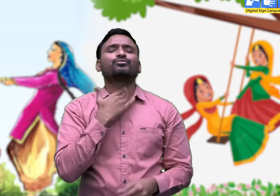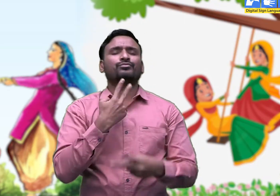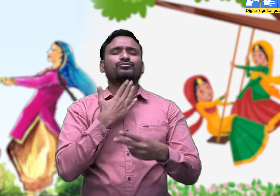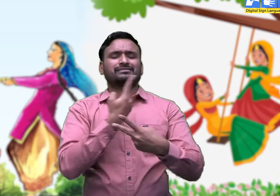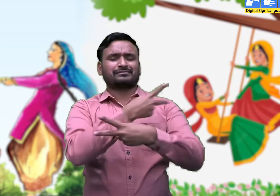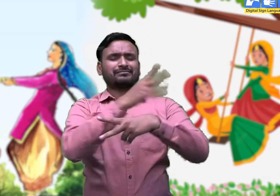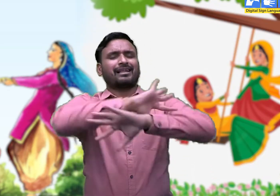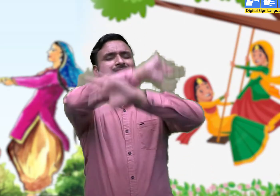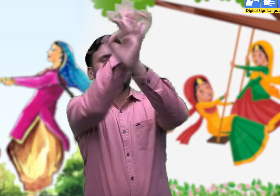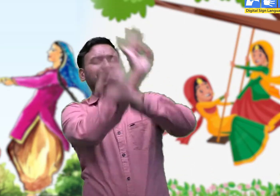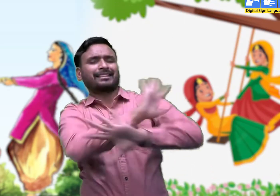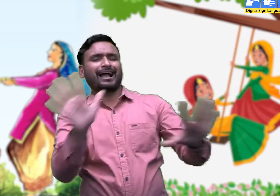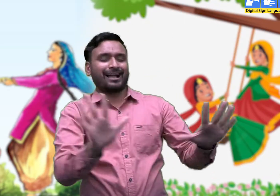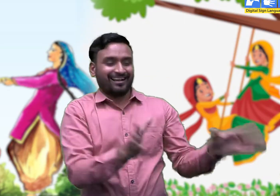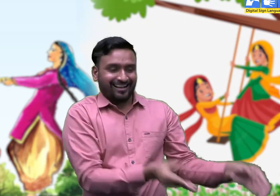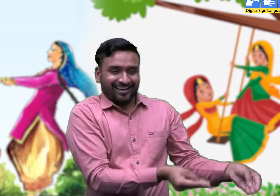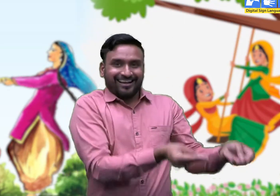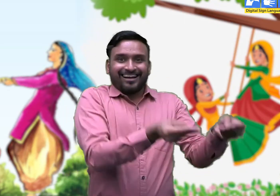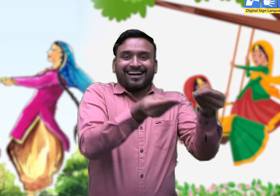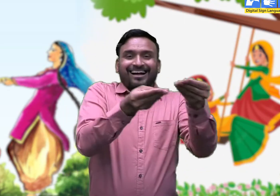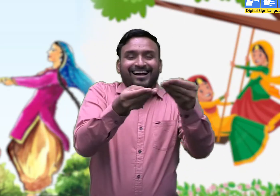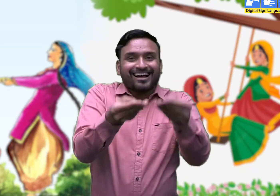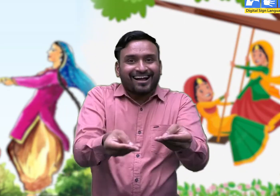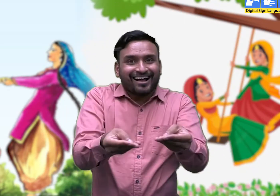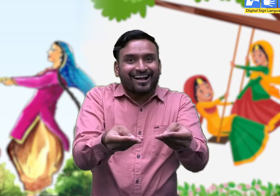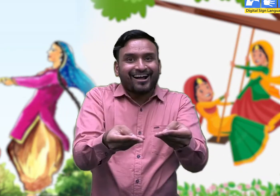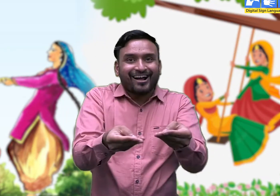मिट्टी तो कर दे माँ ए कोथली,